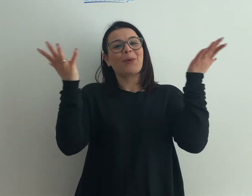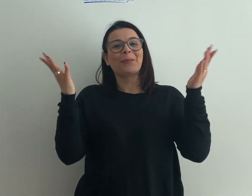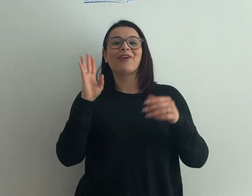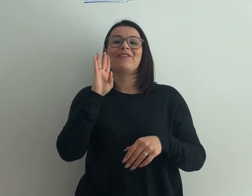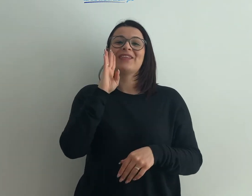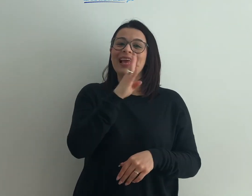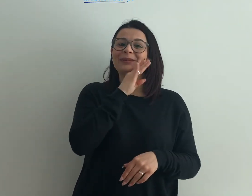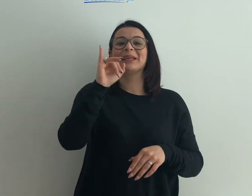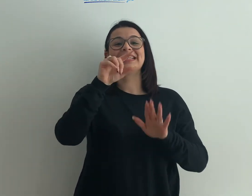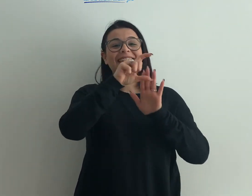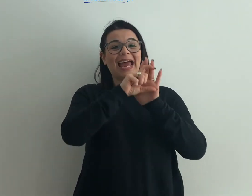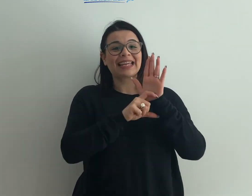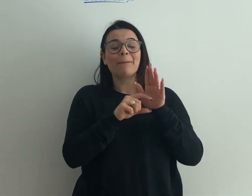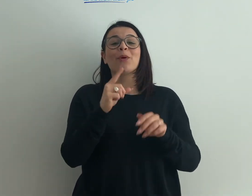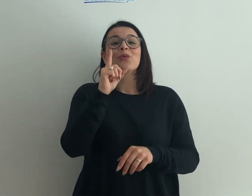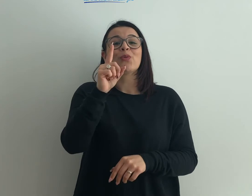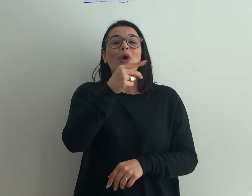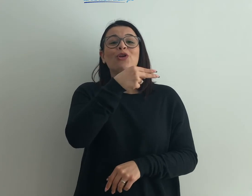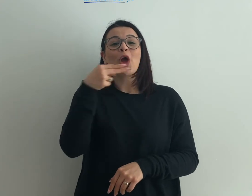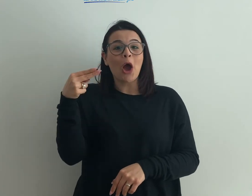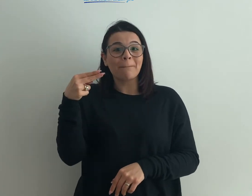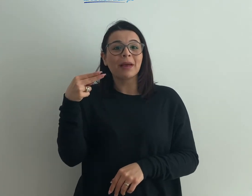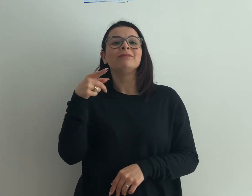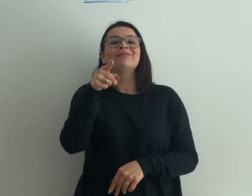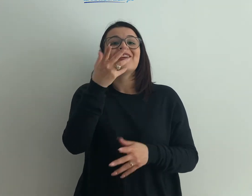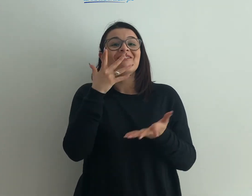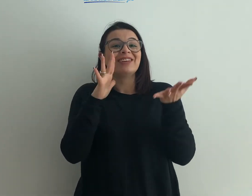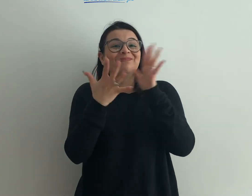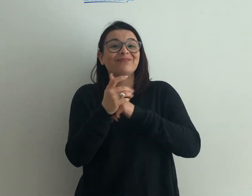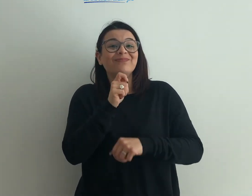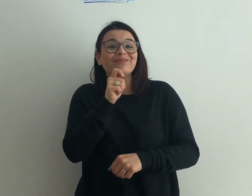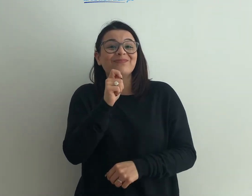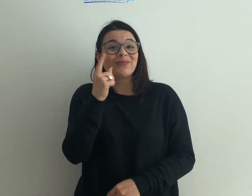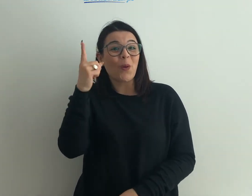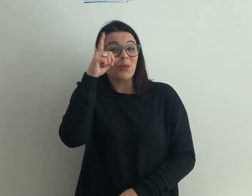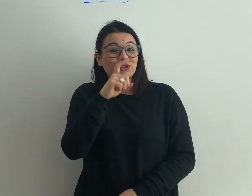Facebook o su Instagram a nome tuo e tu diventerai Reporter per un giorno